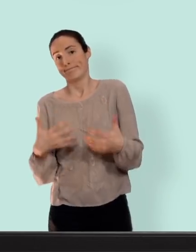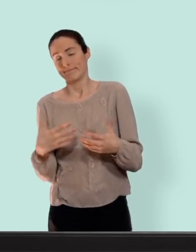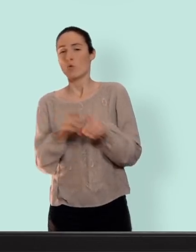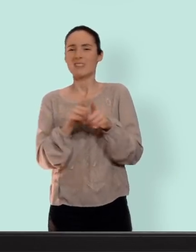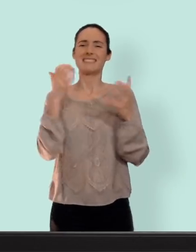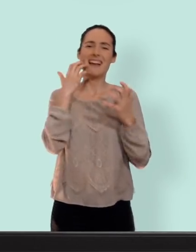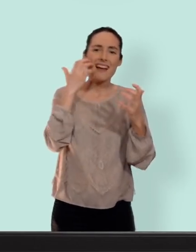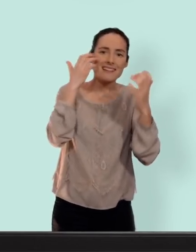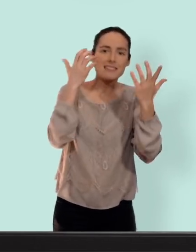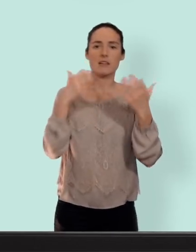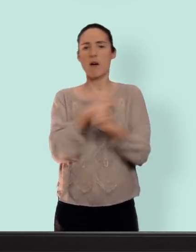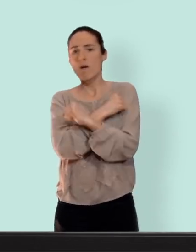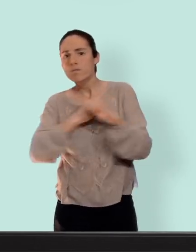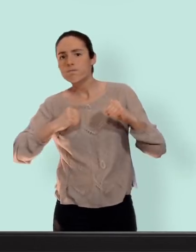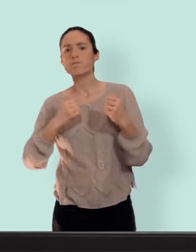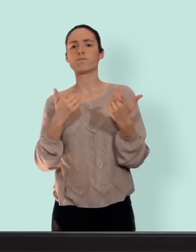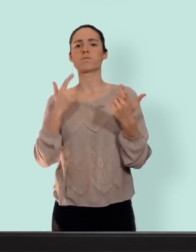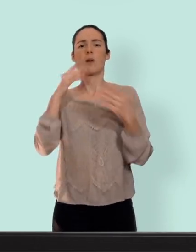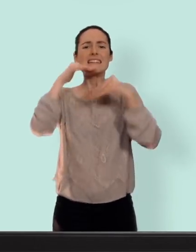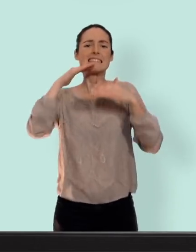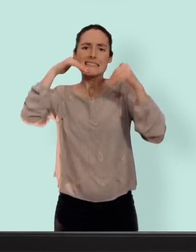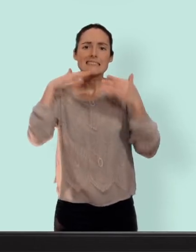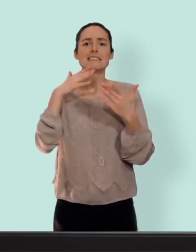prise de poids... troubles de l'humeur baisse de libido mais ça dépendra de